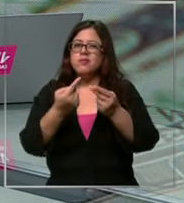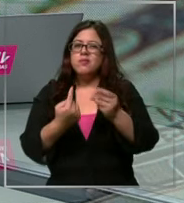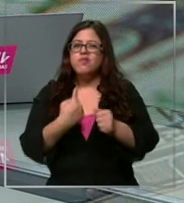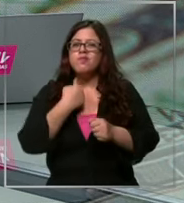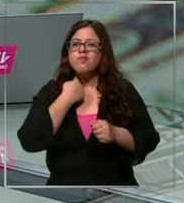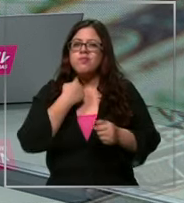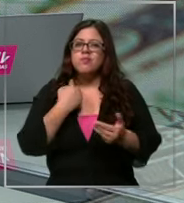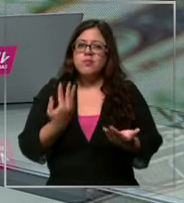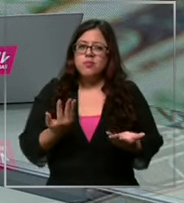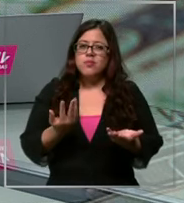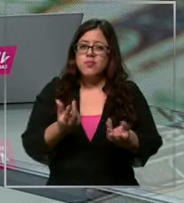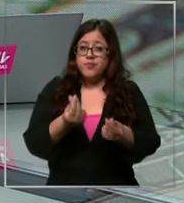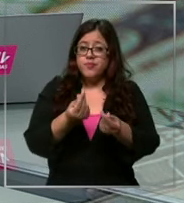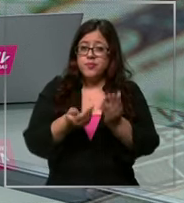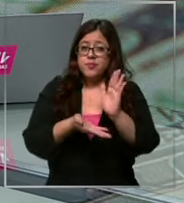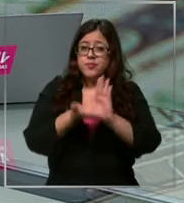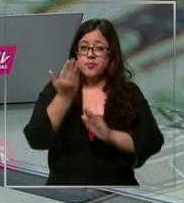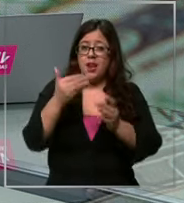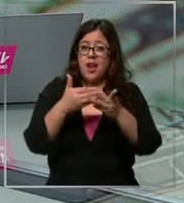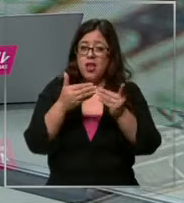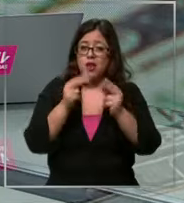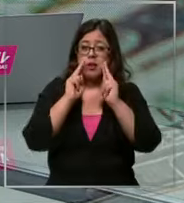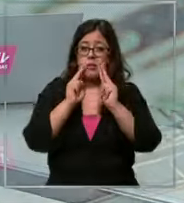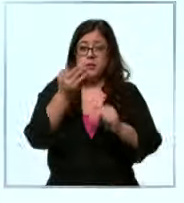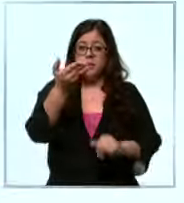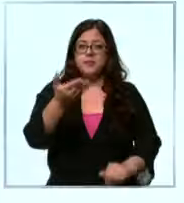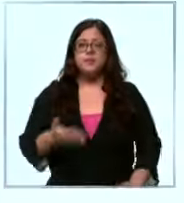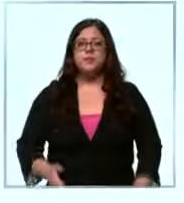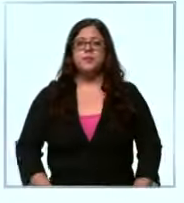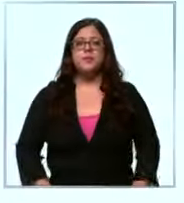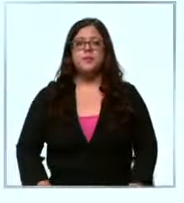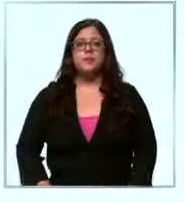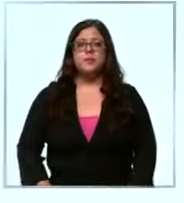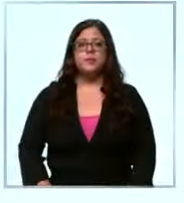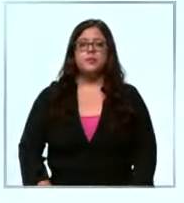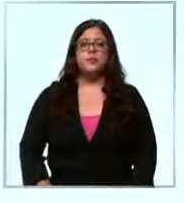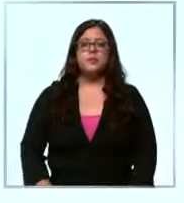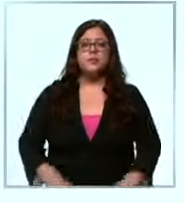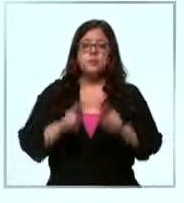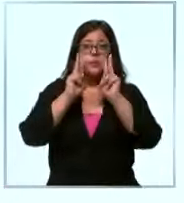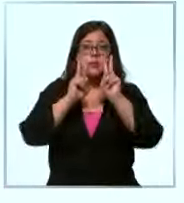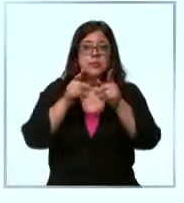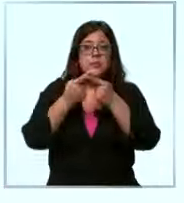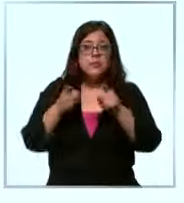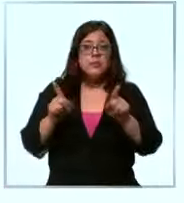que tiene el alza del dólar lo vemos en la nota notó alguna diferencia Claro entre